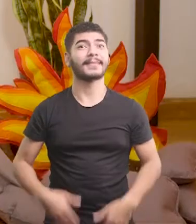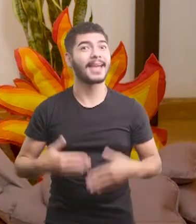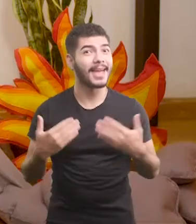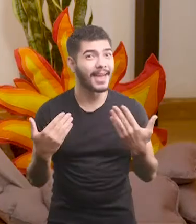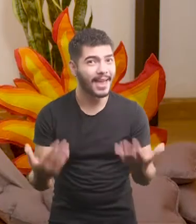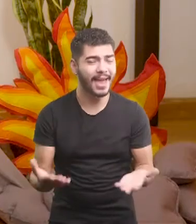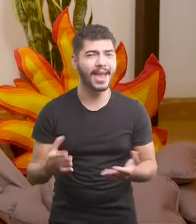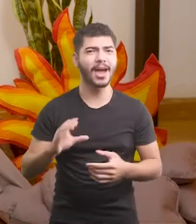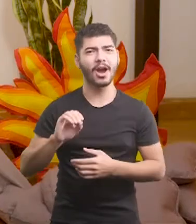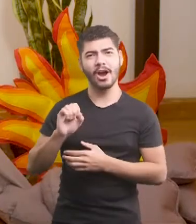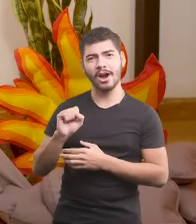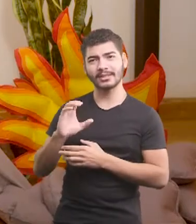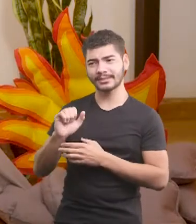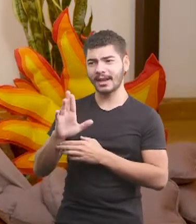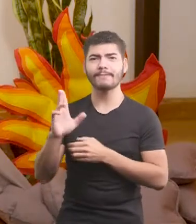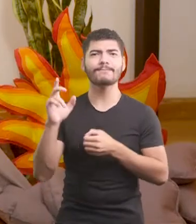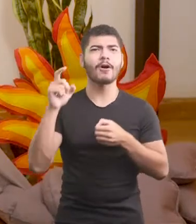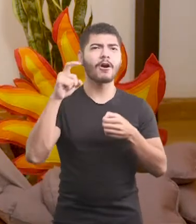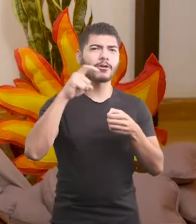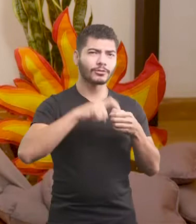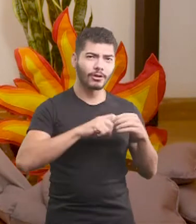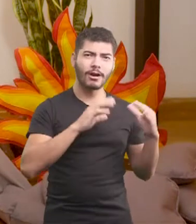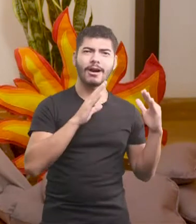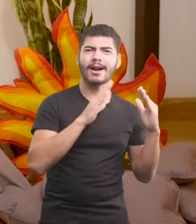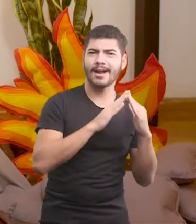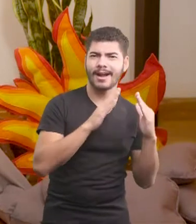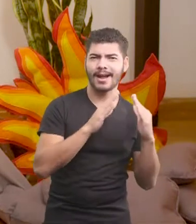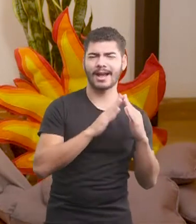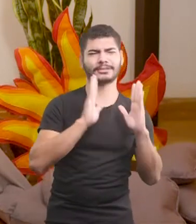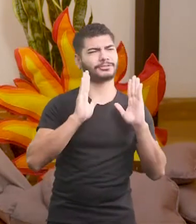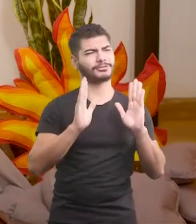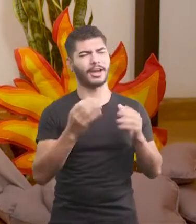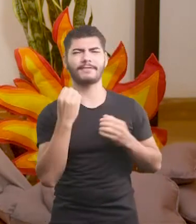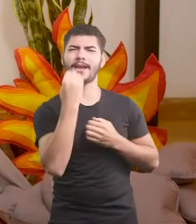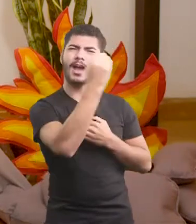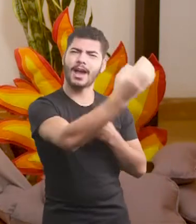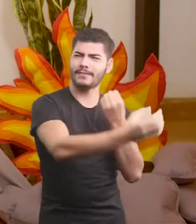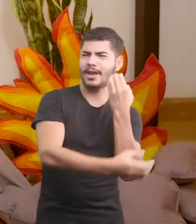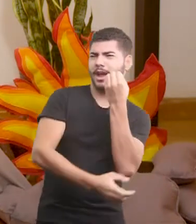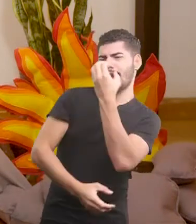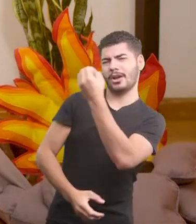É, o Oscar voltou pra casa, todo viajado, descolado, moderninho